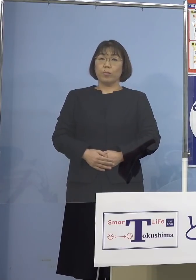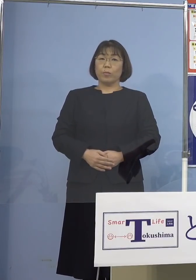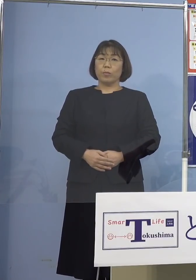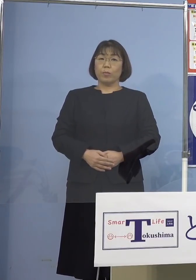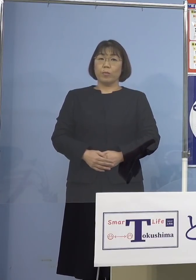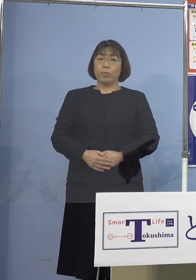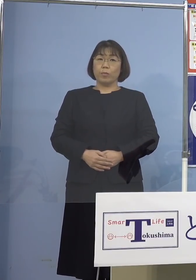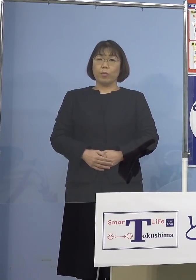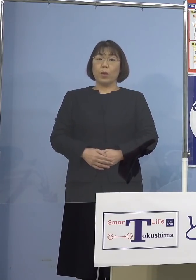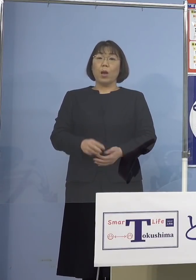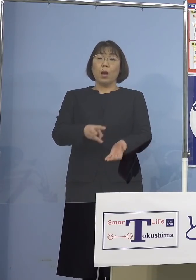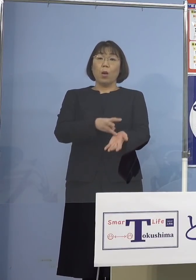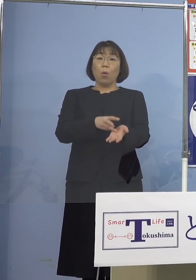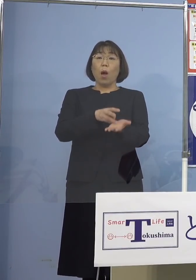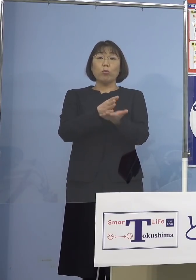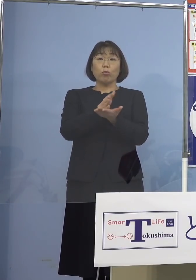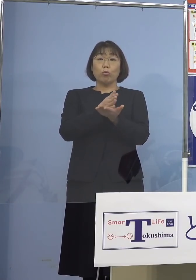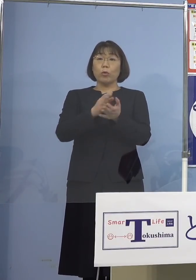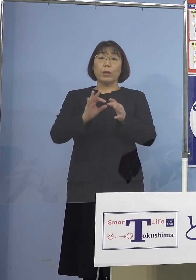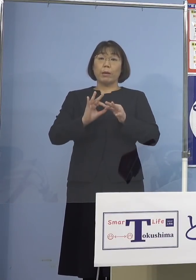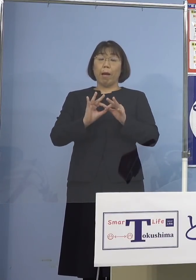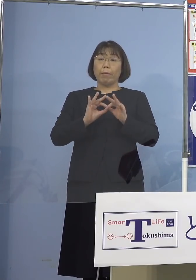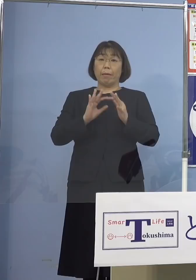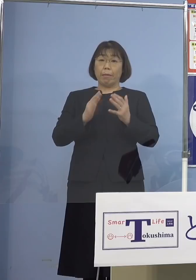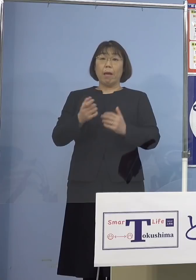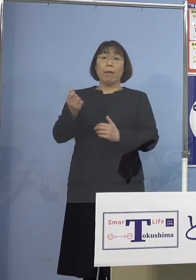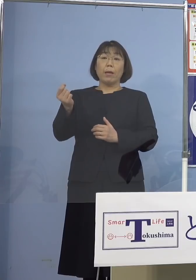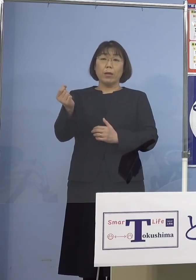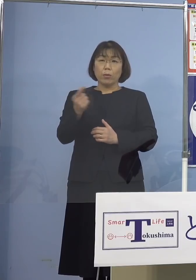ワクチンの種類にかかわらず 早期にまずは追加接種を